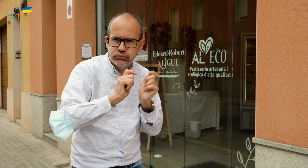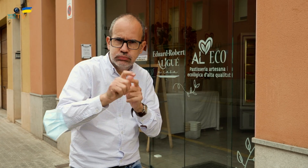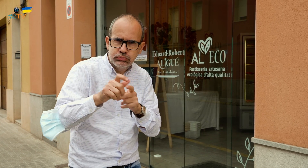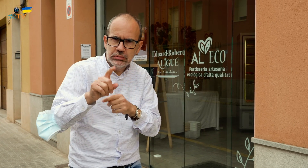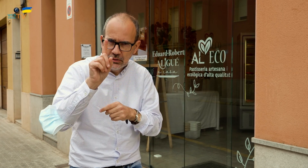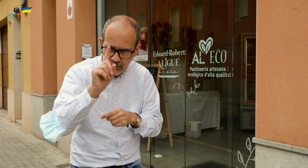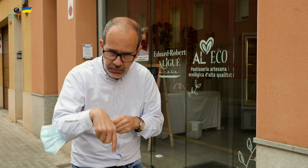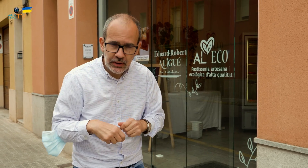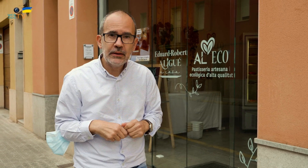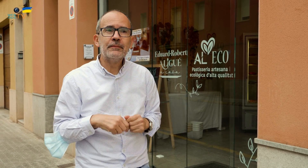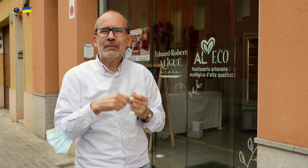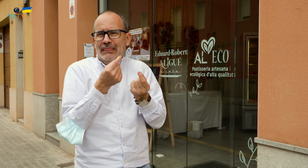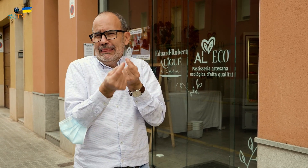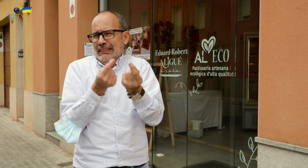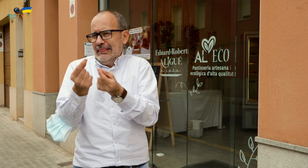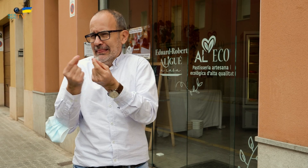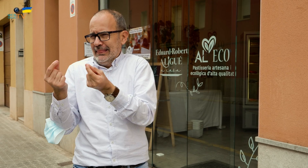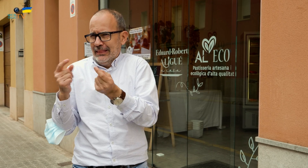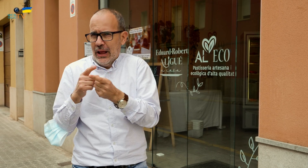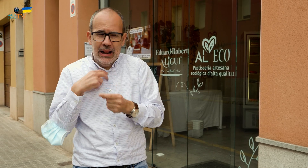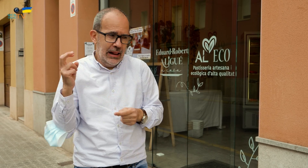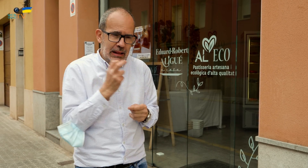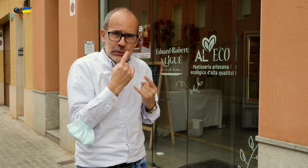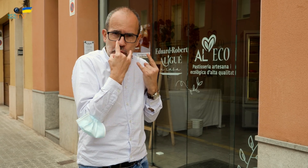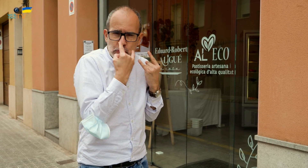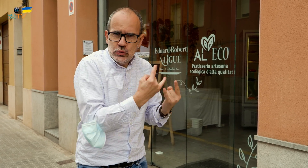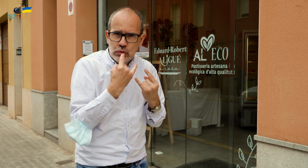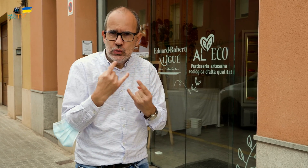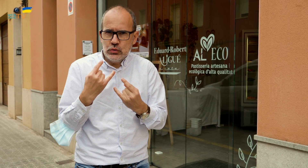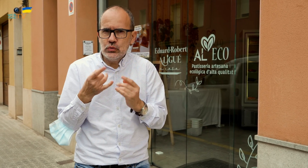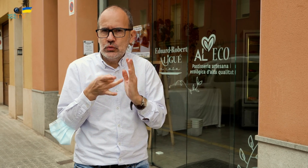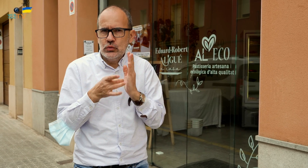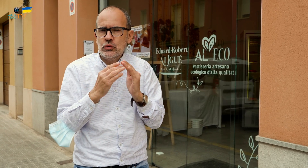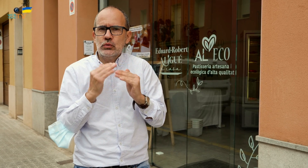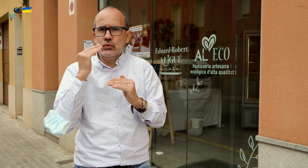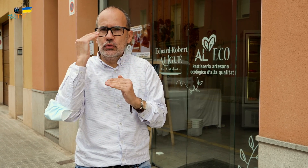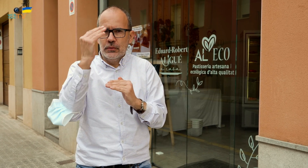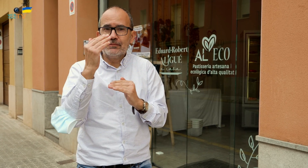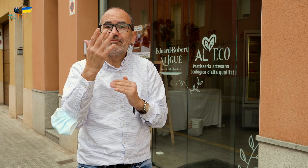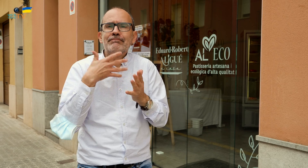Estos y otros detalles son los que hacen tan atrayente este local con una calidad superior.